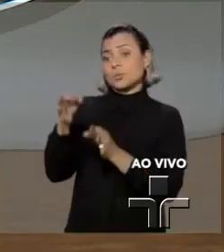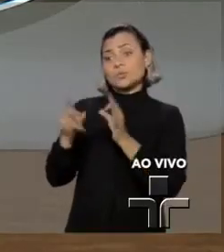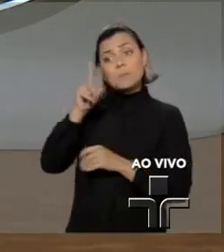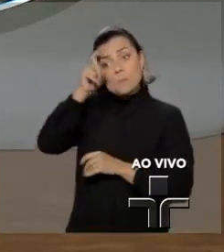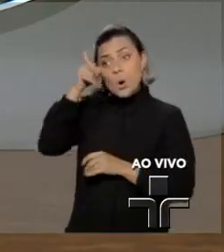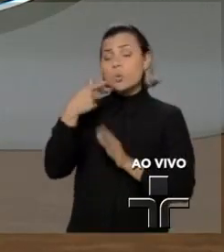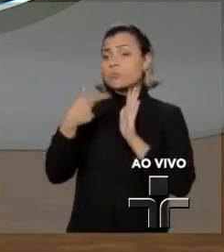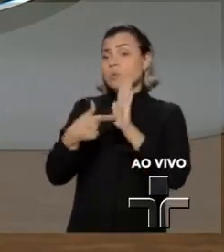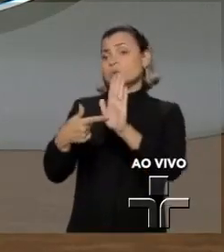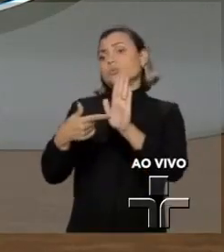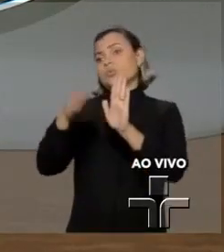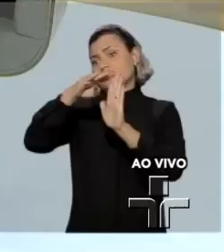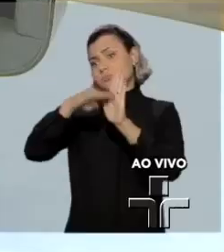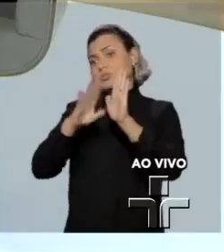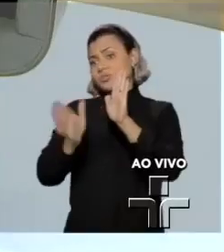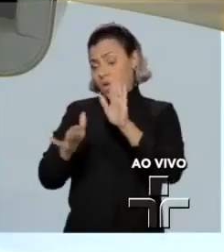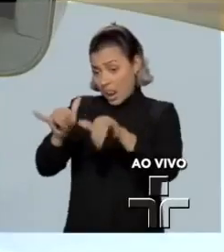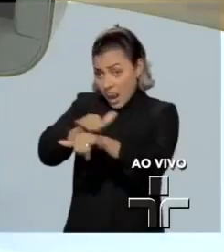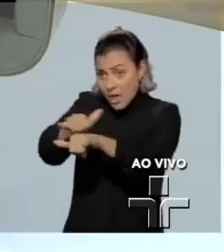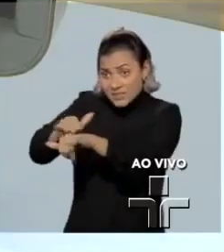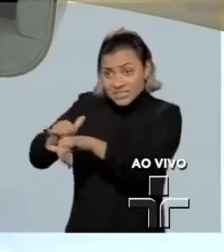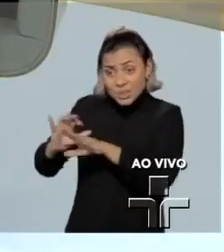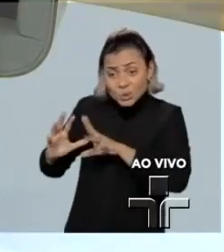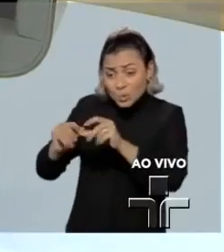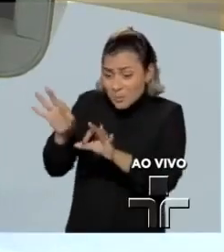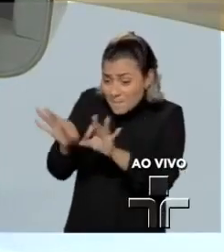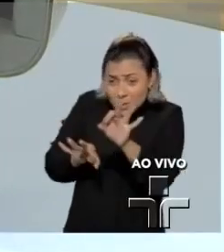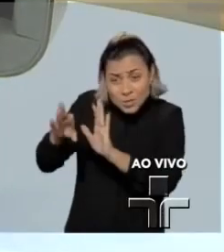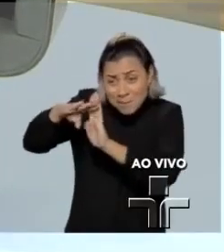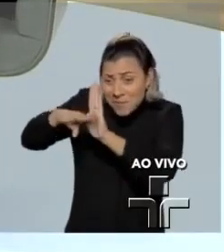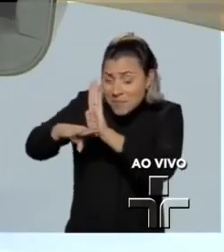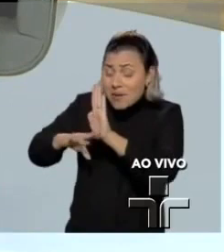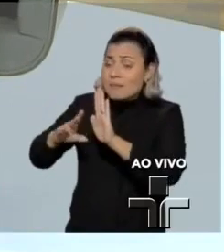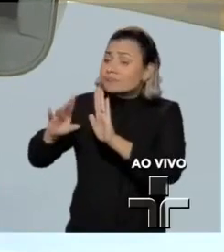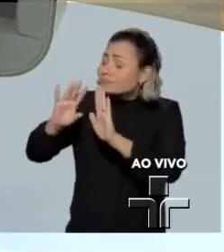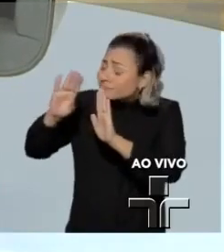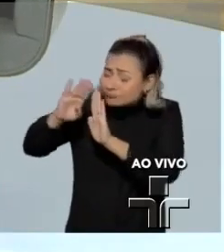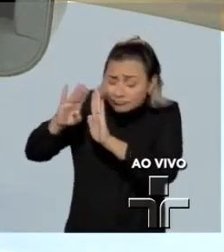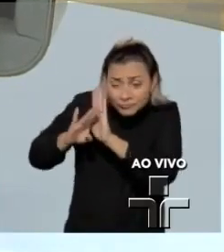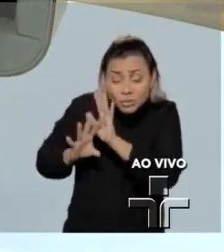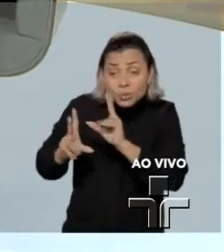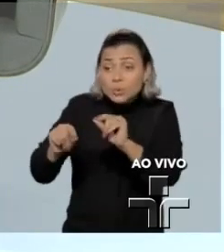A Lava Jato foi toda construída, sendo muito objetivo, com vazamentos e convencimento da